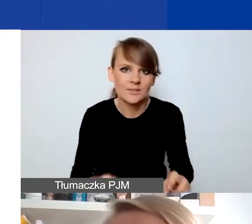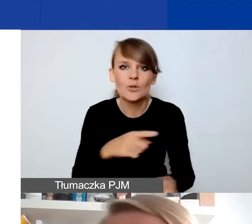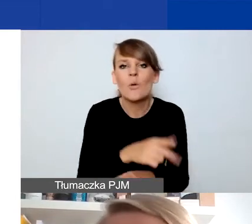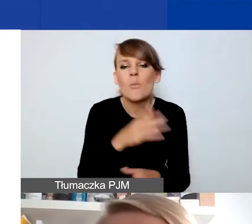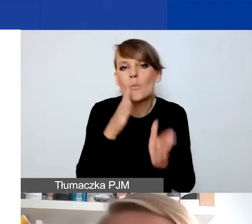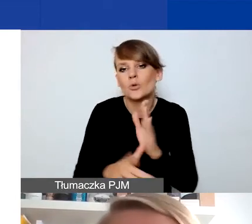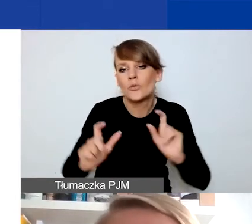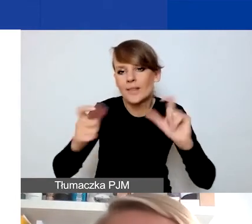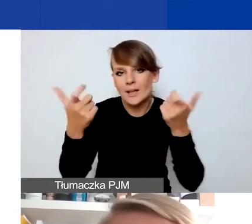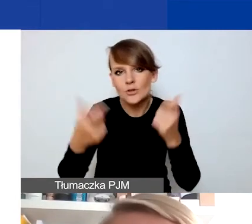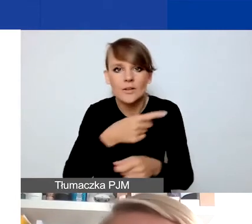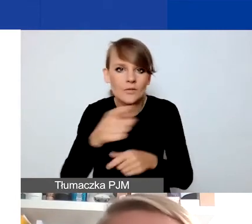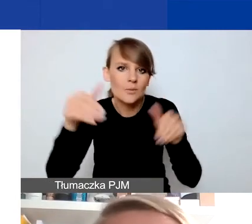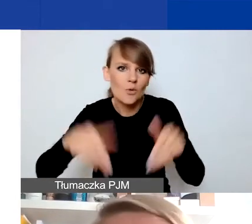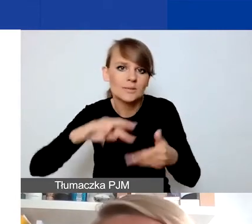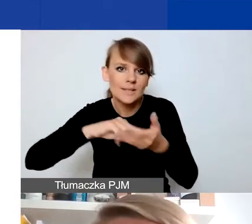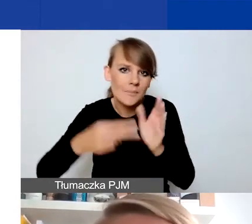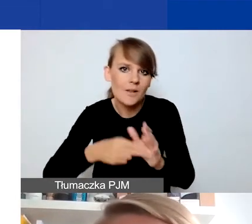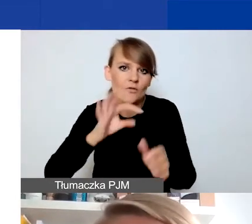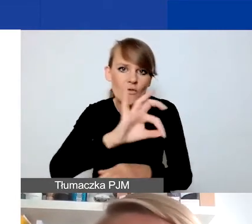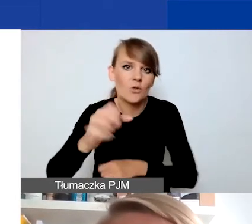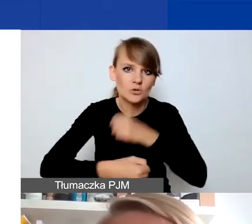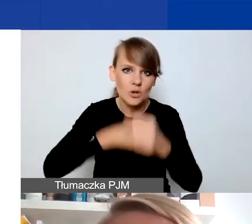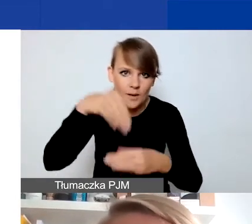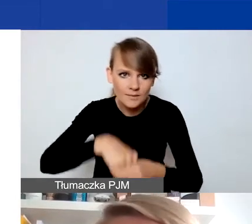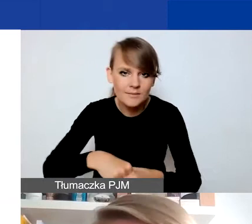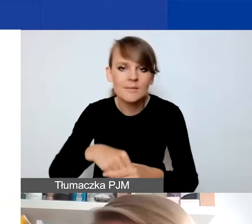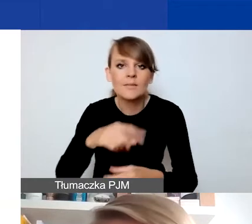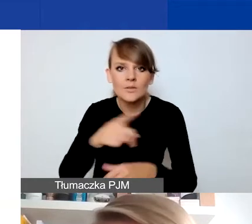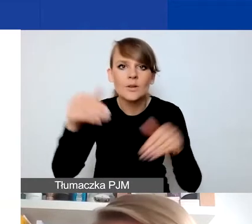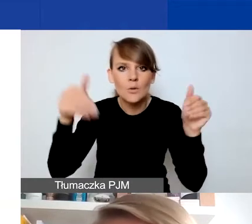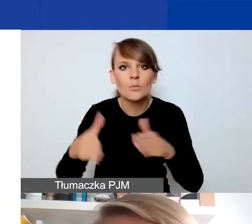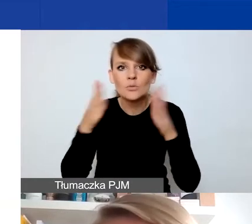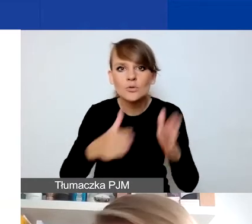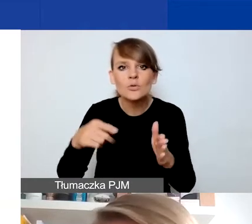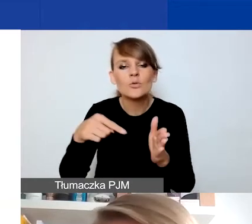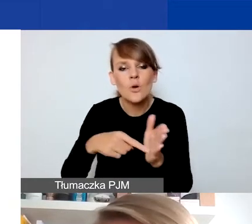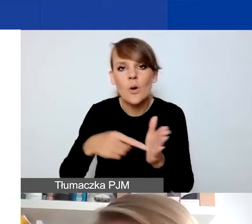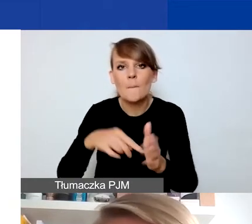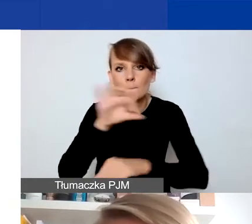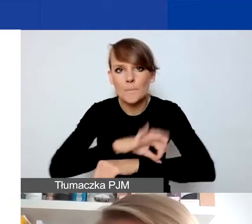które możecie zaplanować w ramach swoich działań, np. przygotować je jako element projektu tematycznego w konkursie,